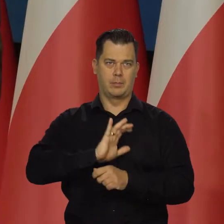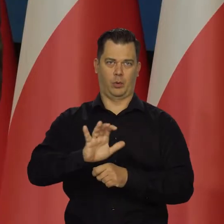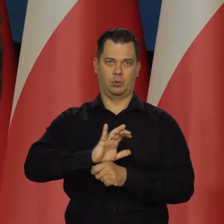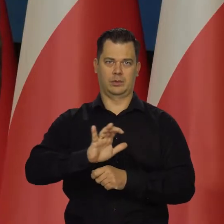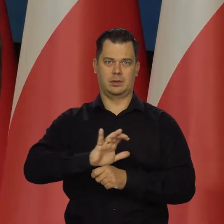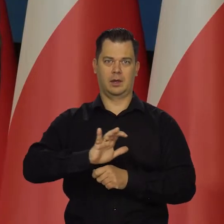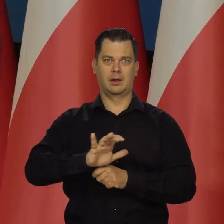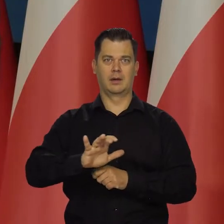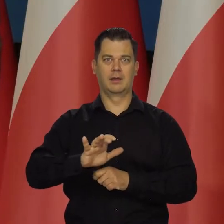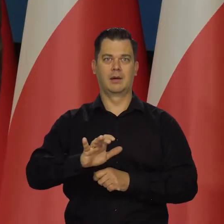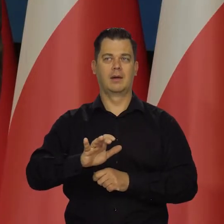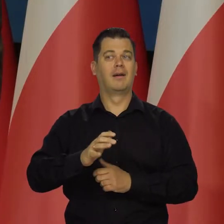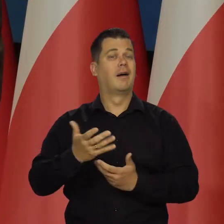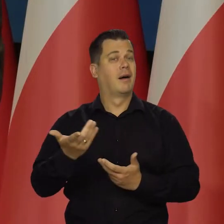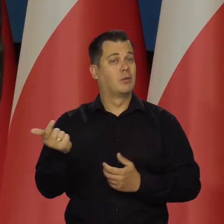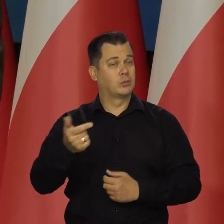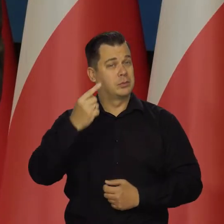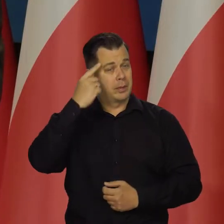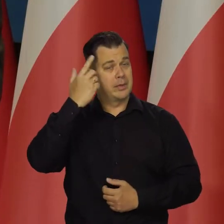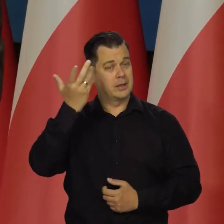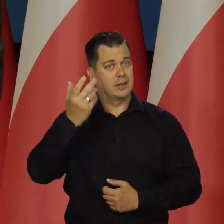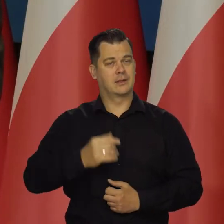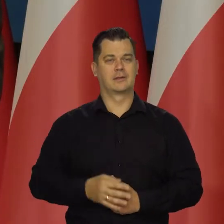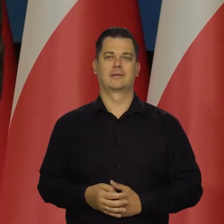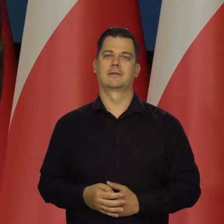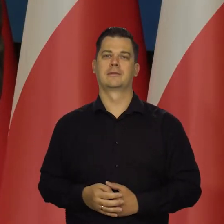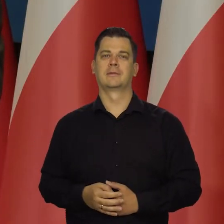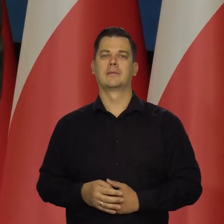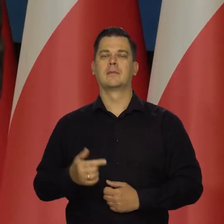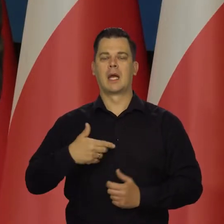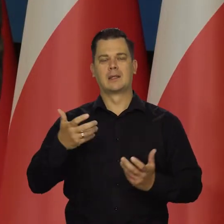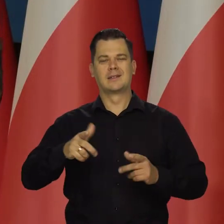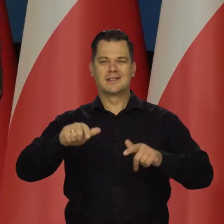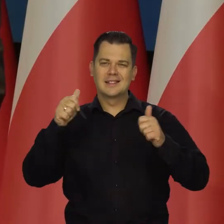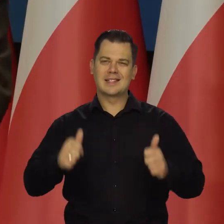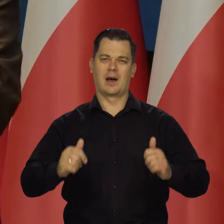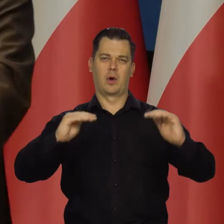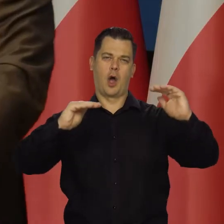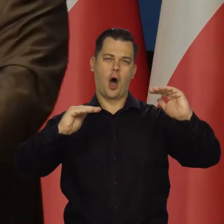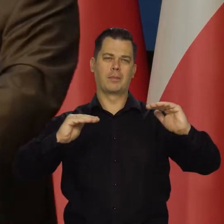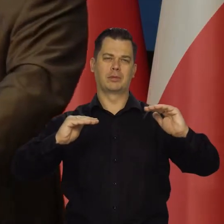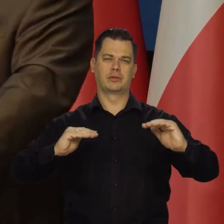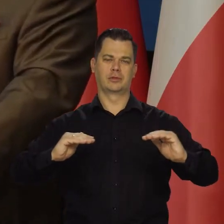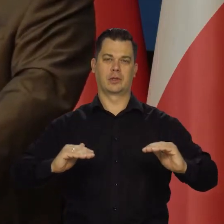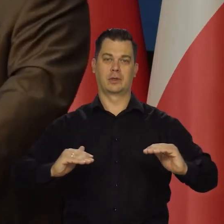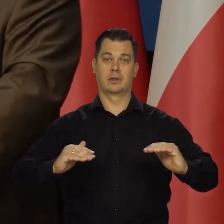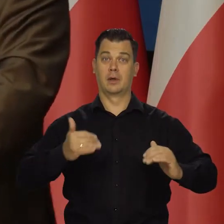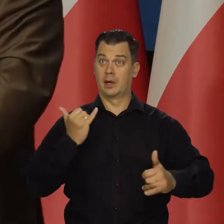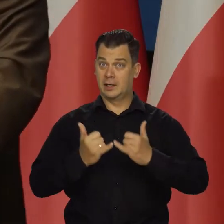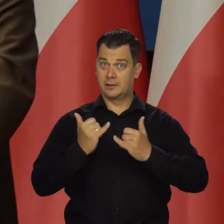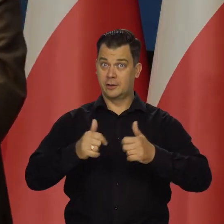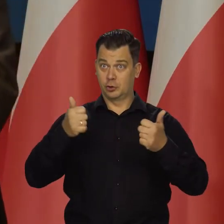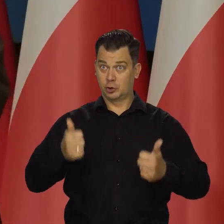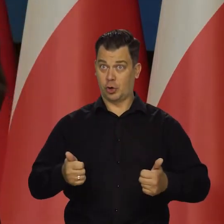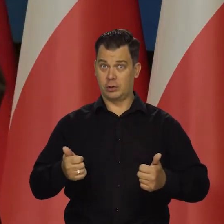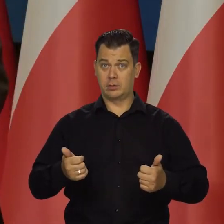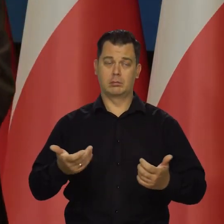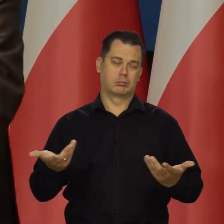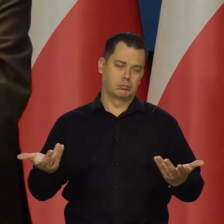I tu się nie mówi, ale o tym trzeba też pamiętać. My dążymy do trwałego obniżenia inflacji, że jak te szoki ustaną, to nie będzie tych wewnętrznych przyczyn,